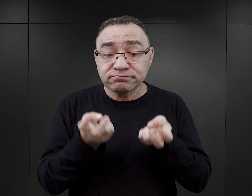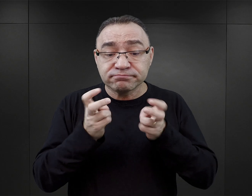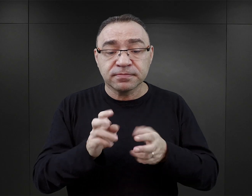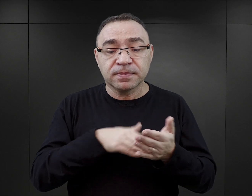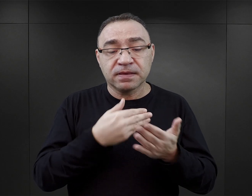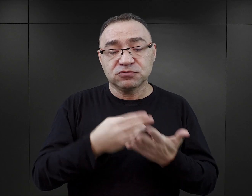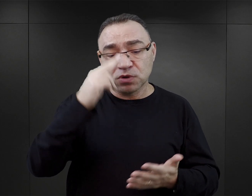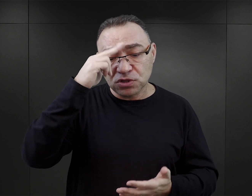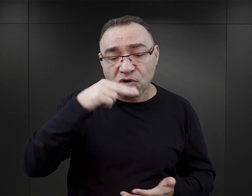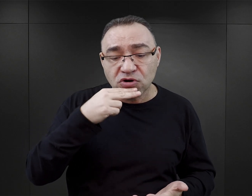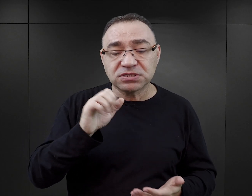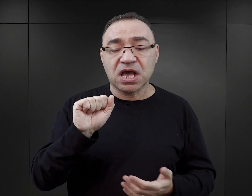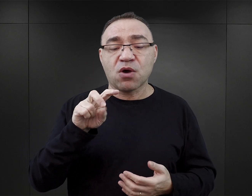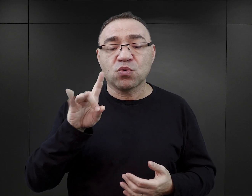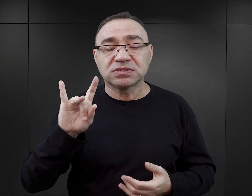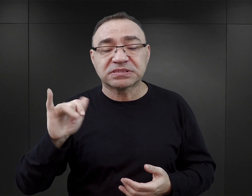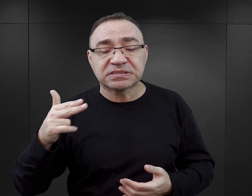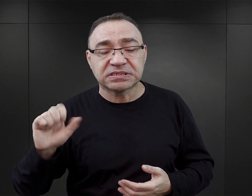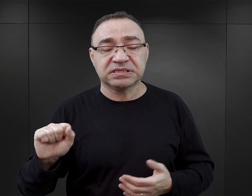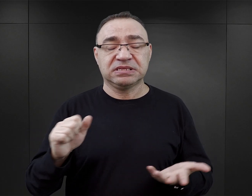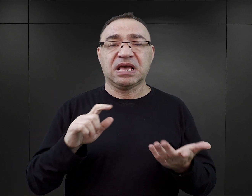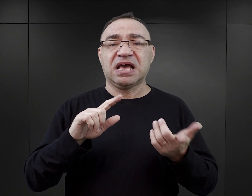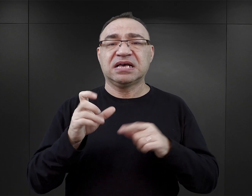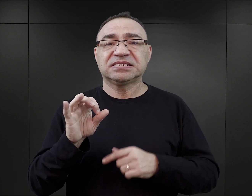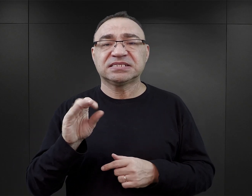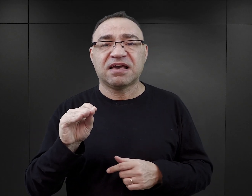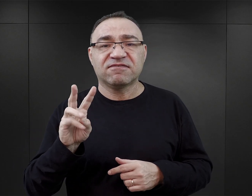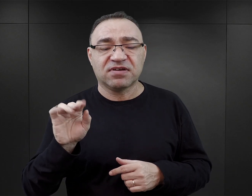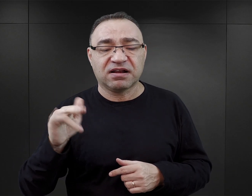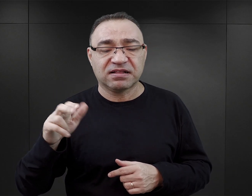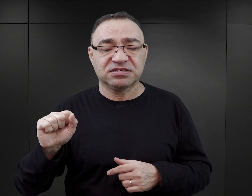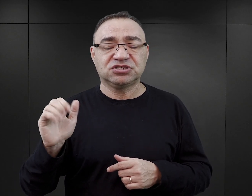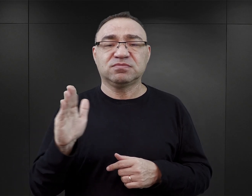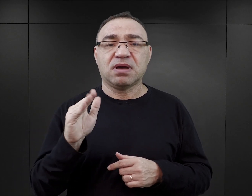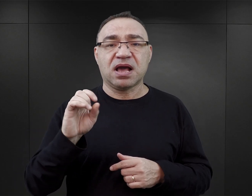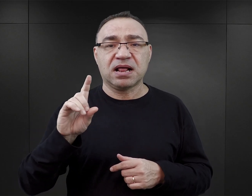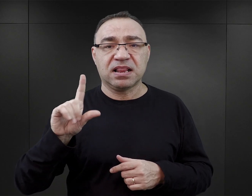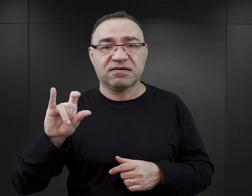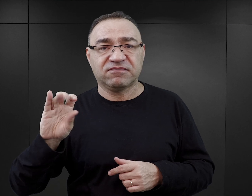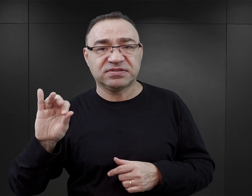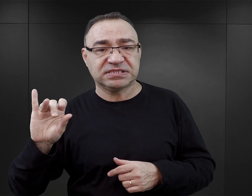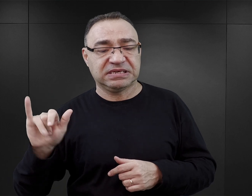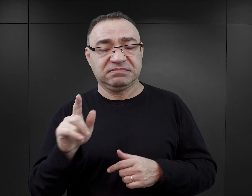Są wspomnienia ojca Augustyna, są wspomnienia Seweryny Szmaglewskiej, które rzeczywiście są bardzo bliskie, bo w